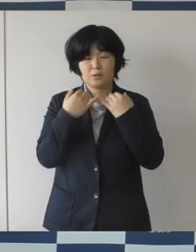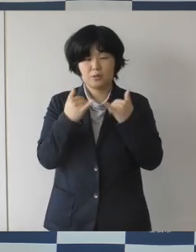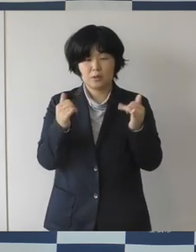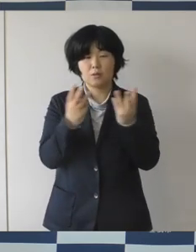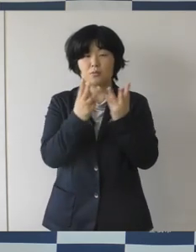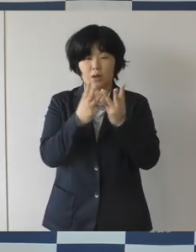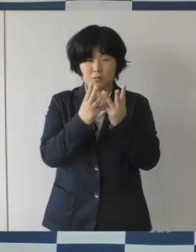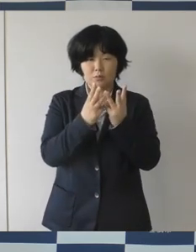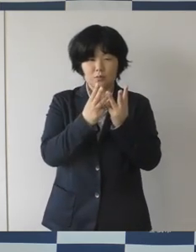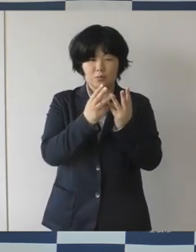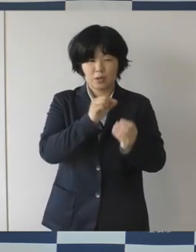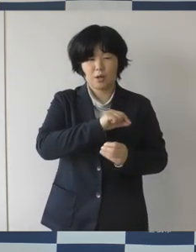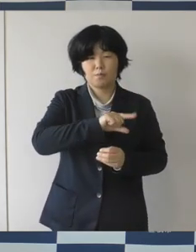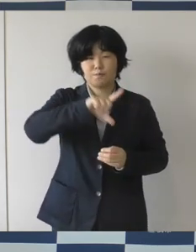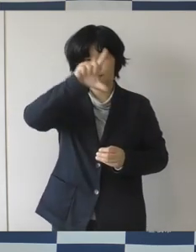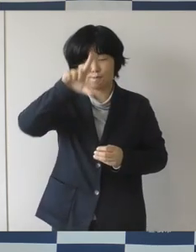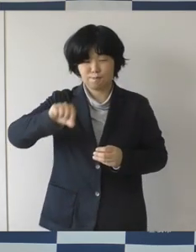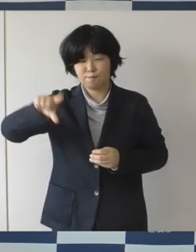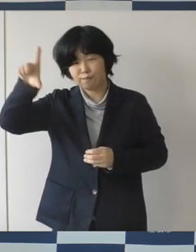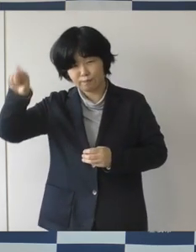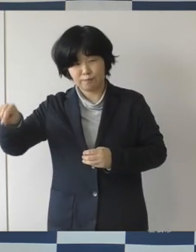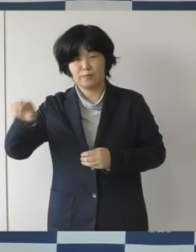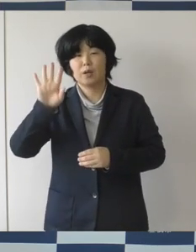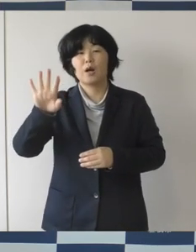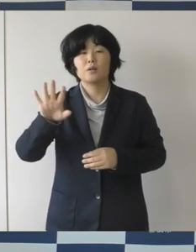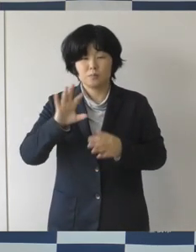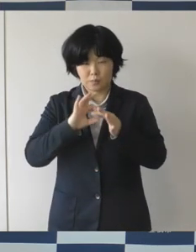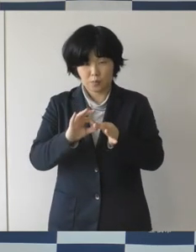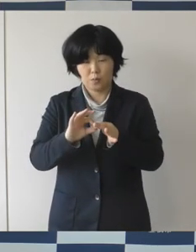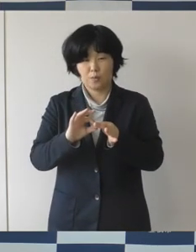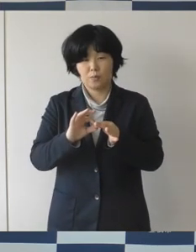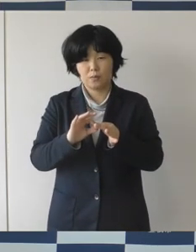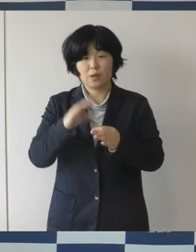どうなってくるか推移をしっかりと見なくてはいけないと思いますし、